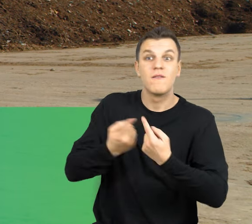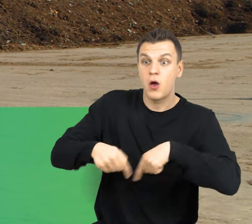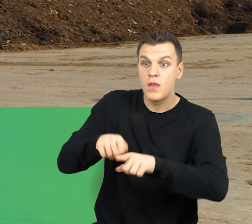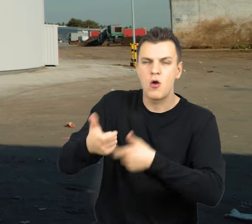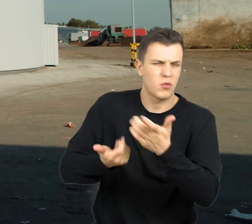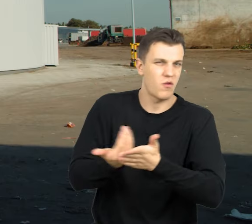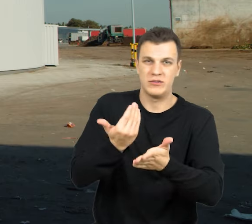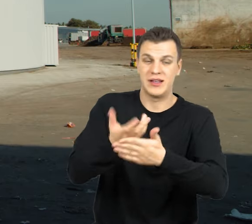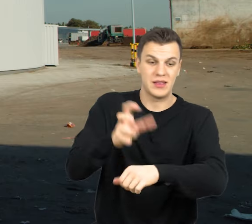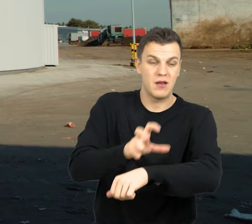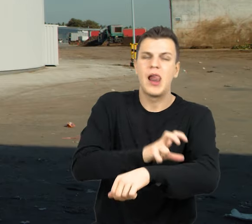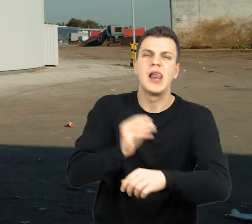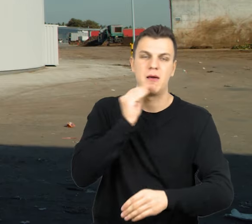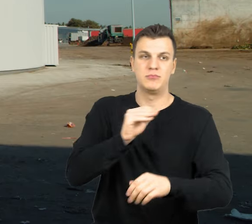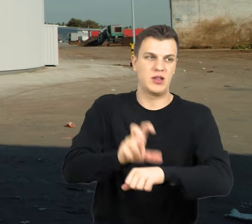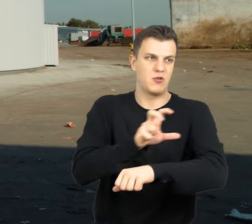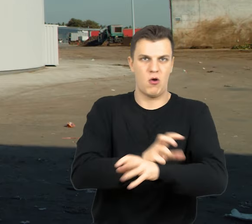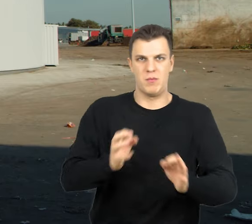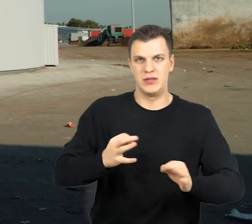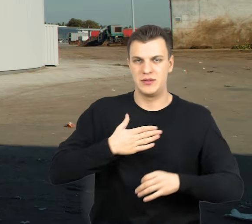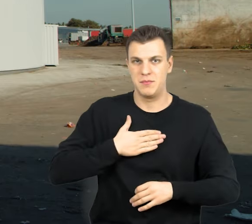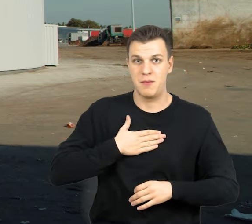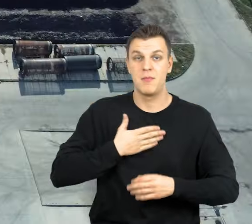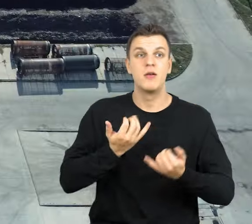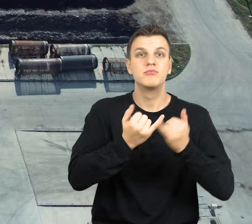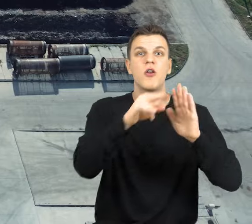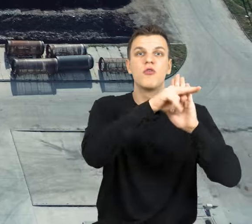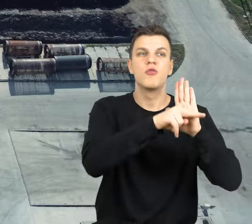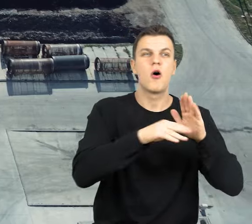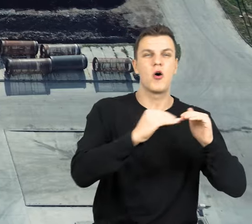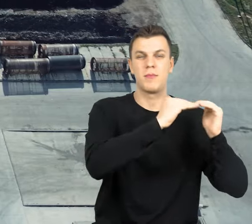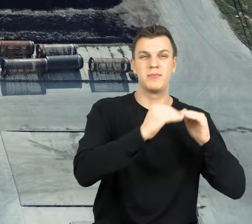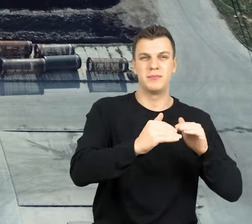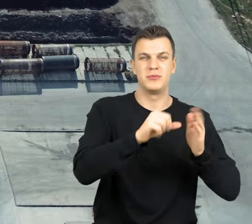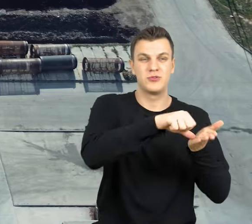Są to najlepsze technologie dostępne na rynku, spełniające najwyższe normy środowiskowe i co za tym idzie